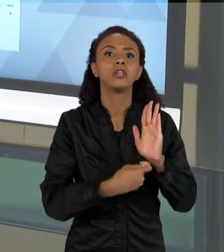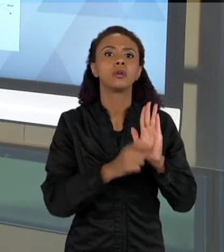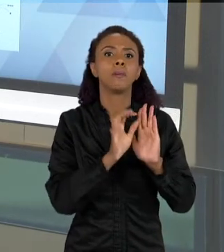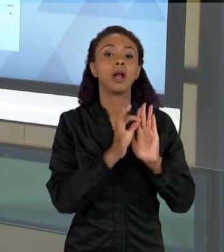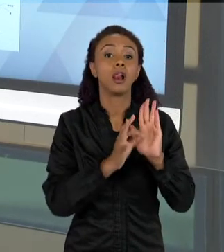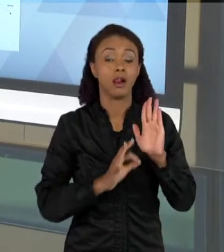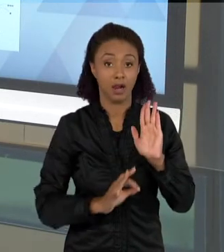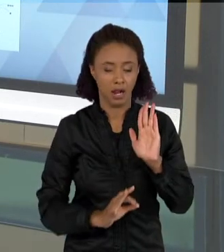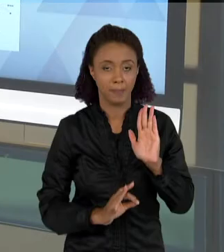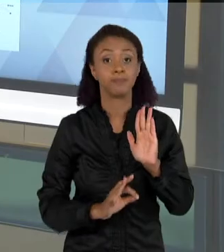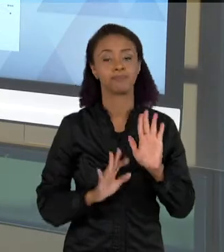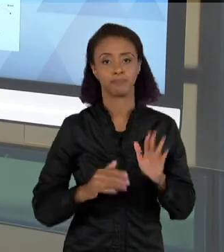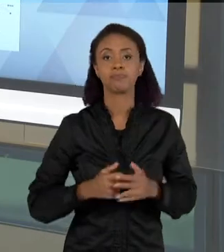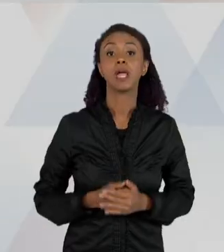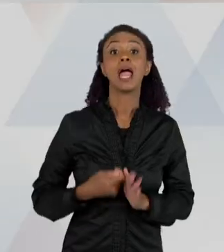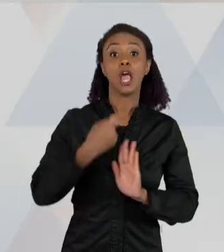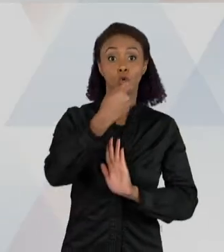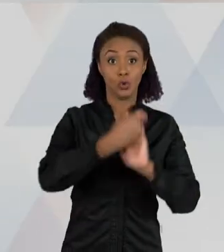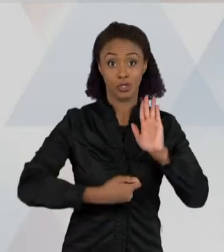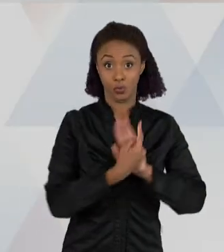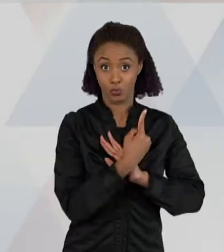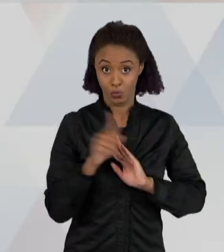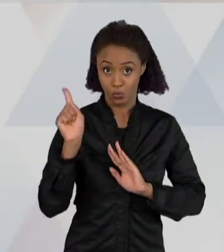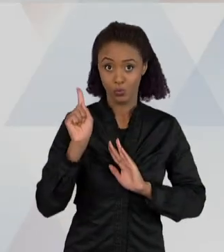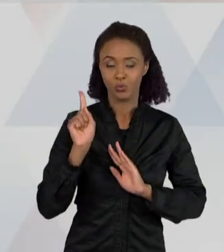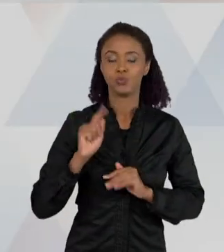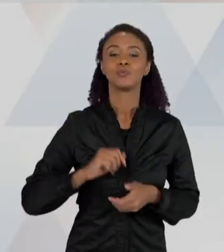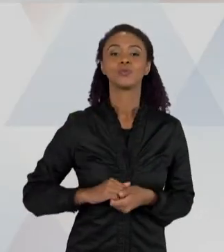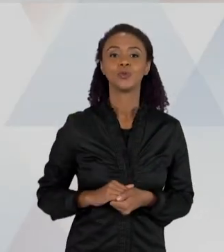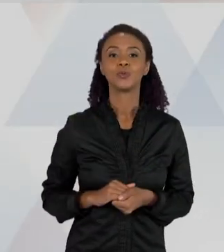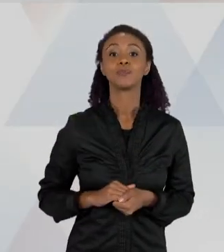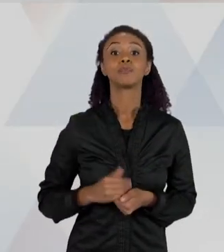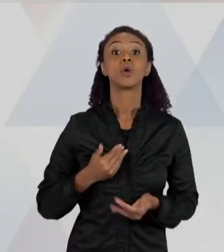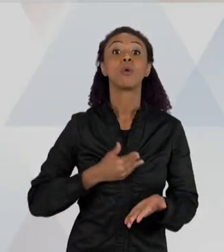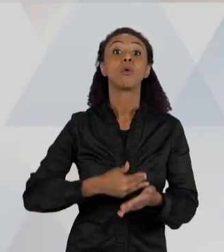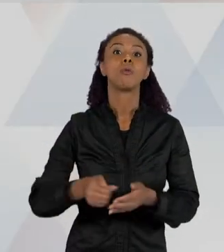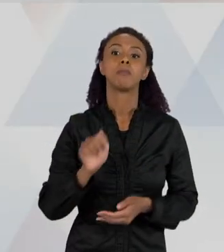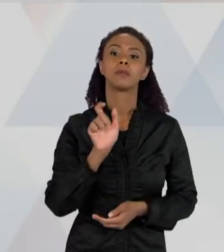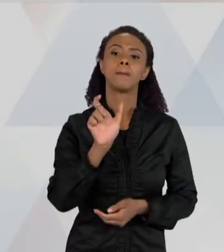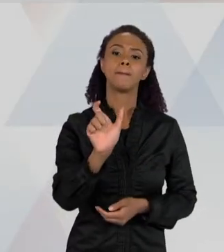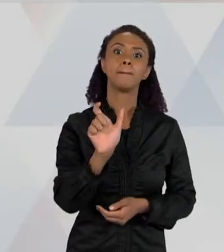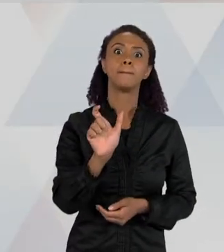ELAS ESCREVEM, AS PALAVRAS JÁ SÃO... JÁ TEM UMA QUANTIDADE MAIOR DE PALAVRAS, E AS